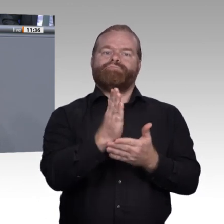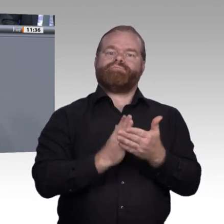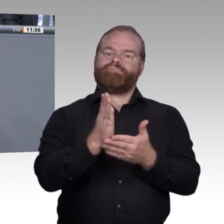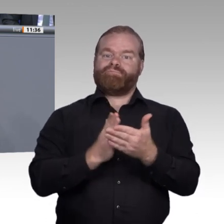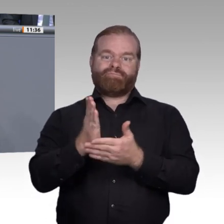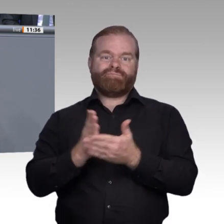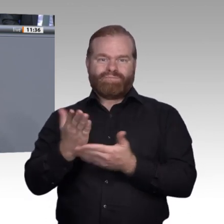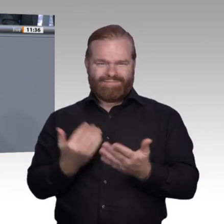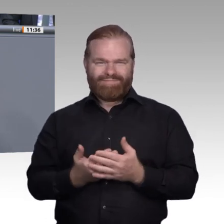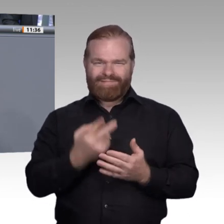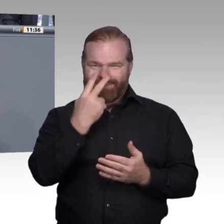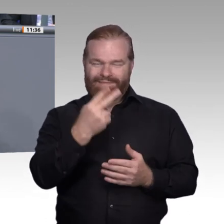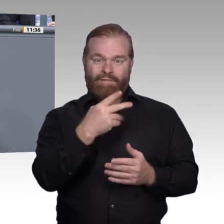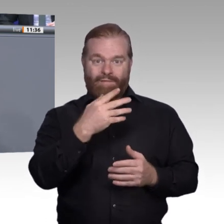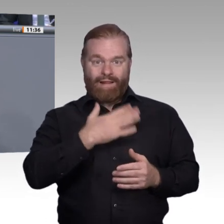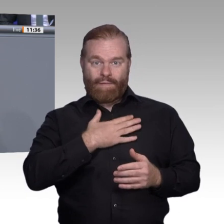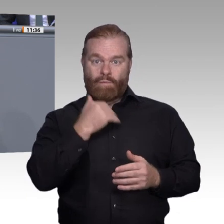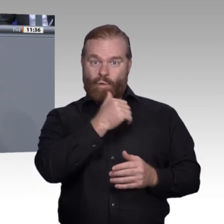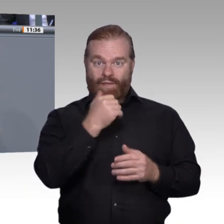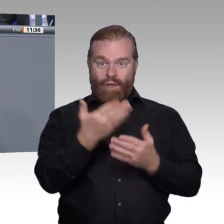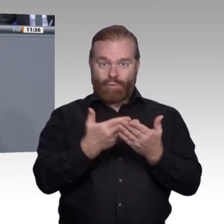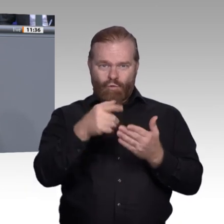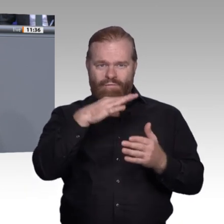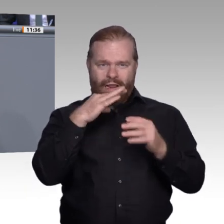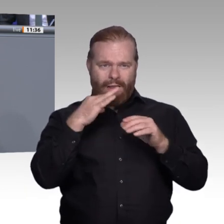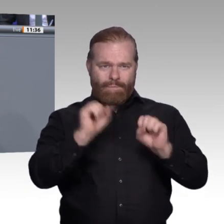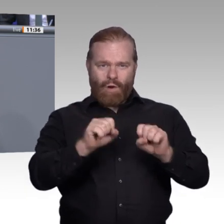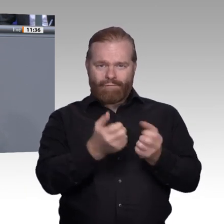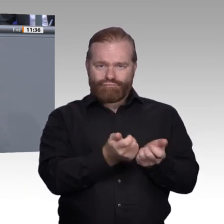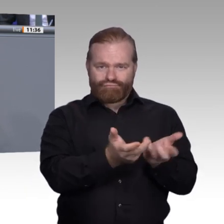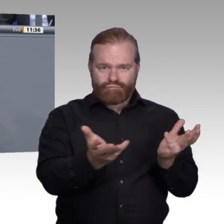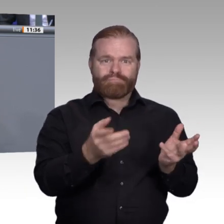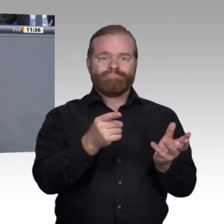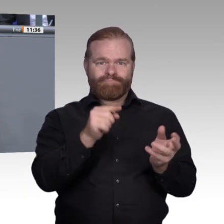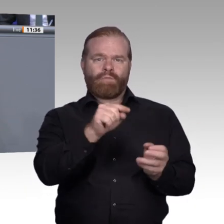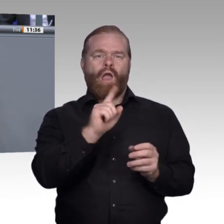Lernen verbessern und die Lernorte Betrieb auf der einen Seite und Berufsschule auf